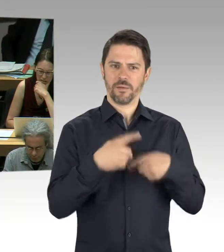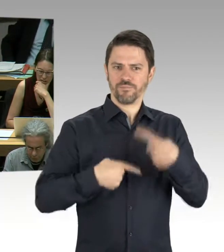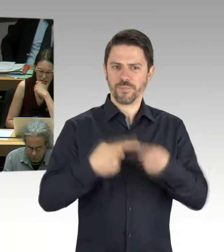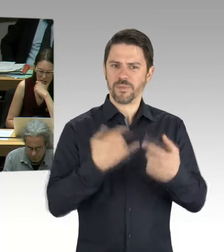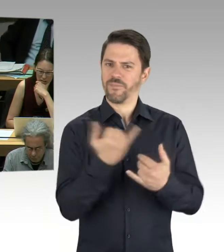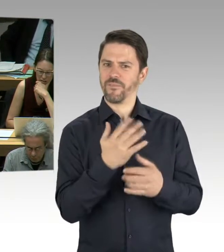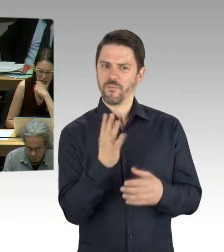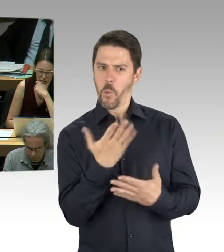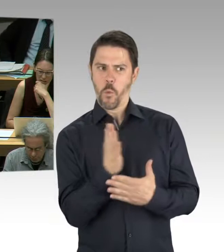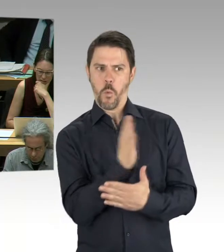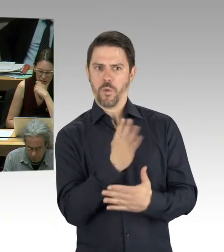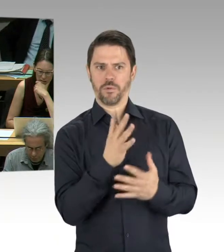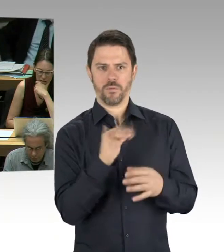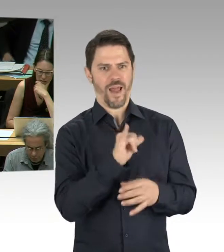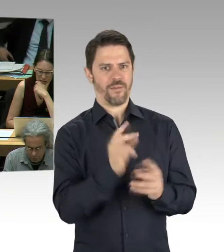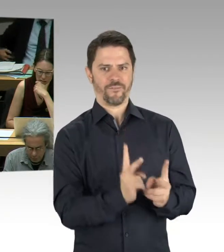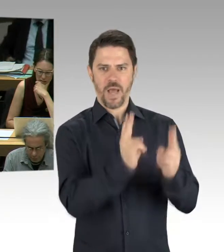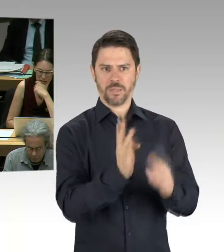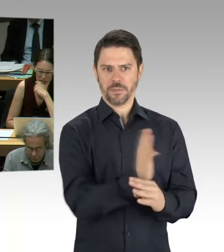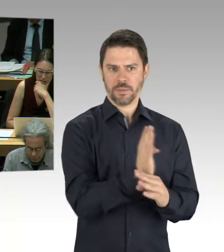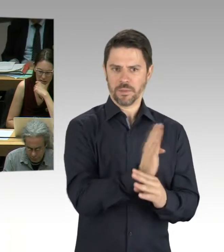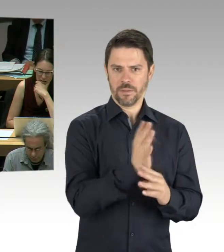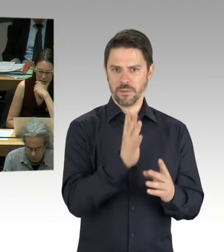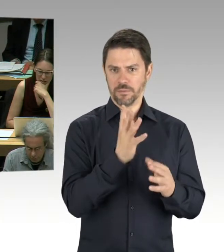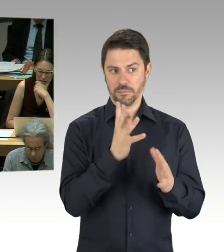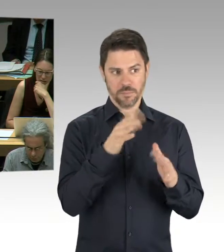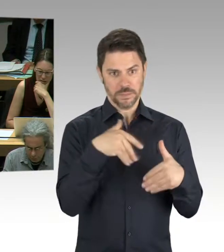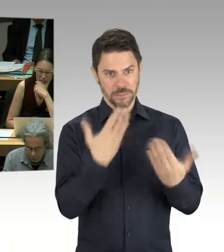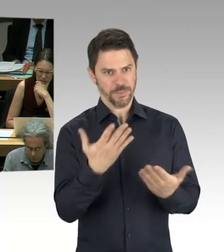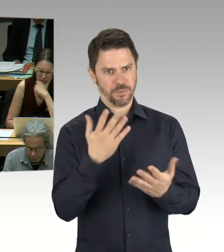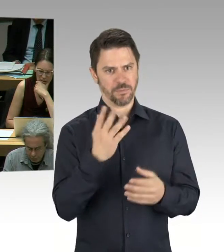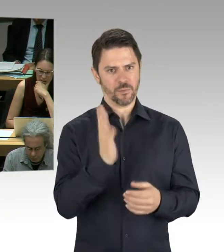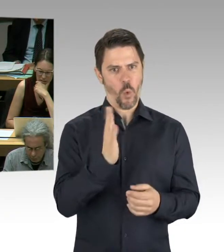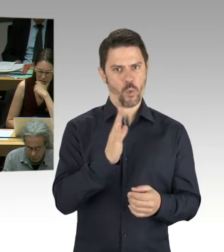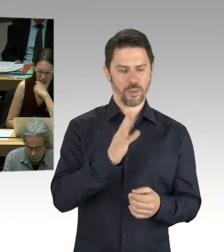Oder waren das tatsächlich Untersuchungen in Vorbereitung